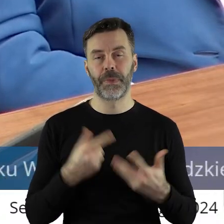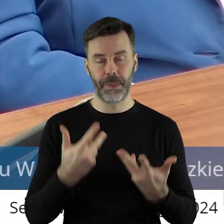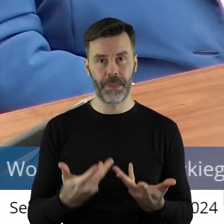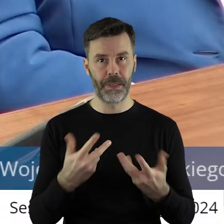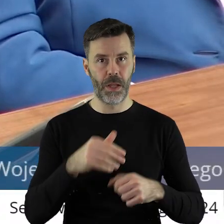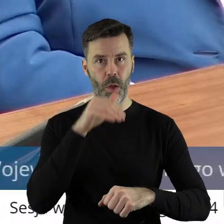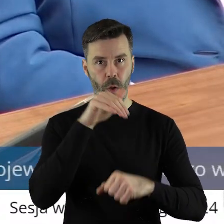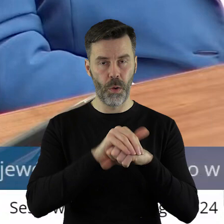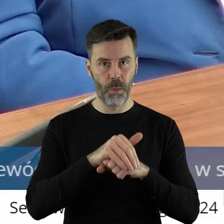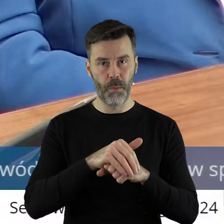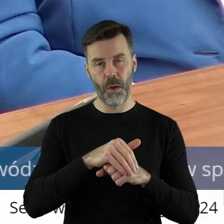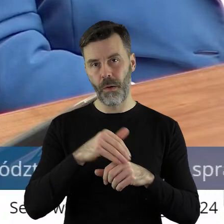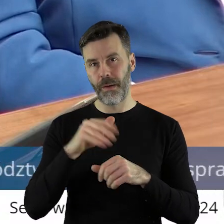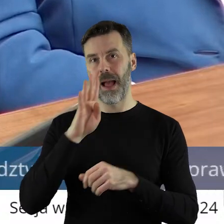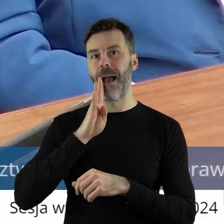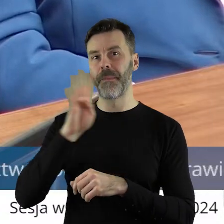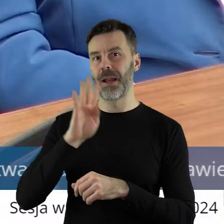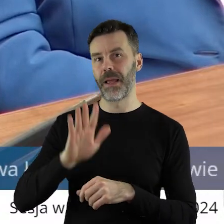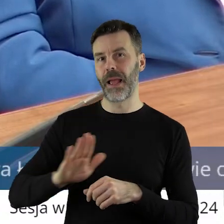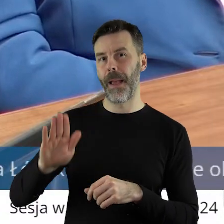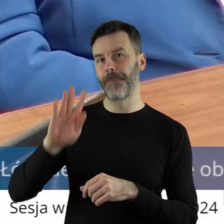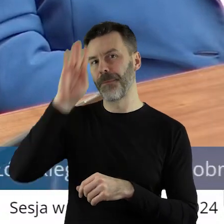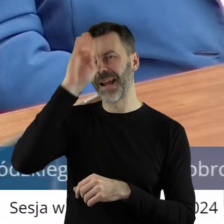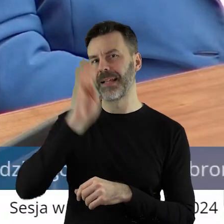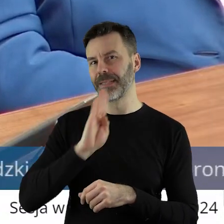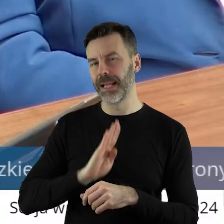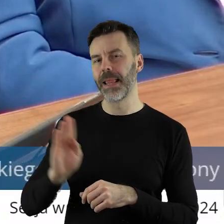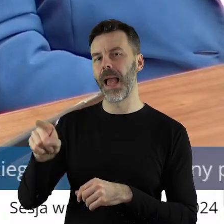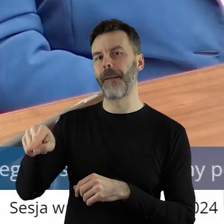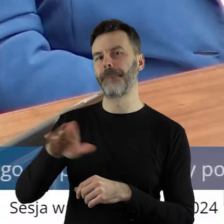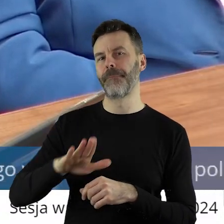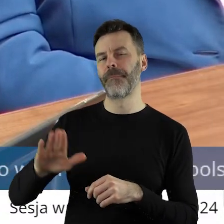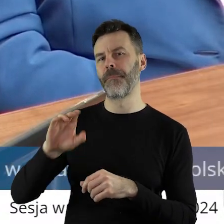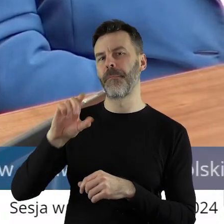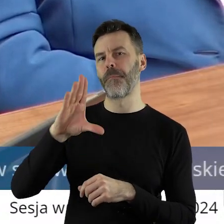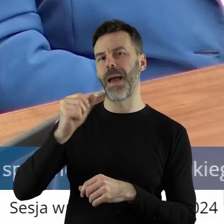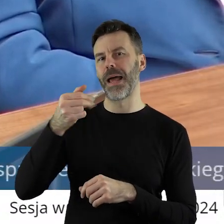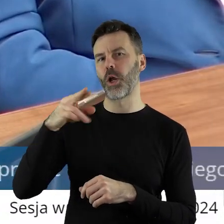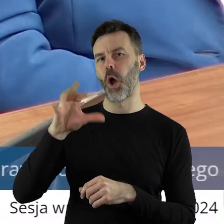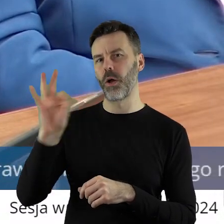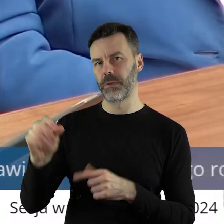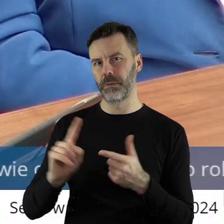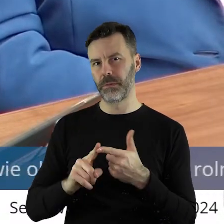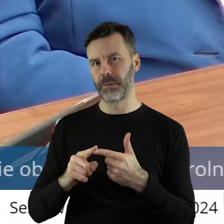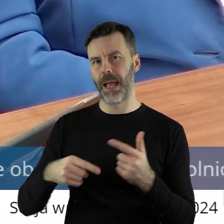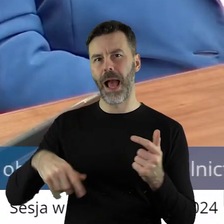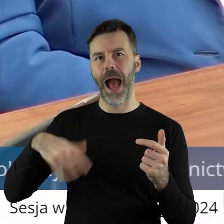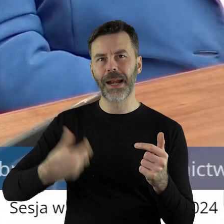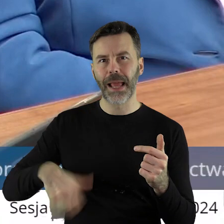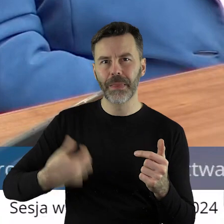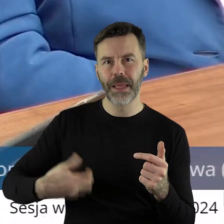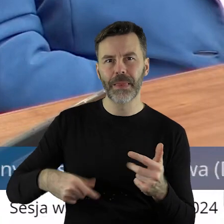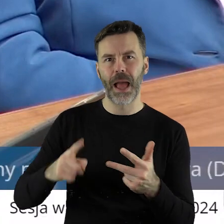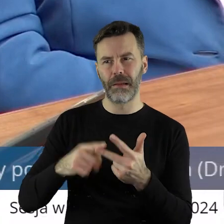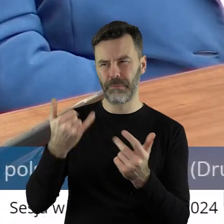umowy Mercosur. To jest z Ameryką Południową, to jest Brazylia, to jest Argentyna,